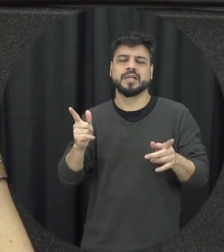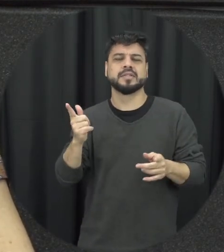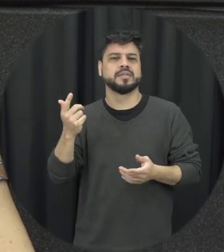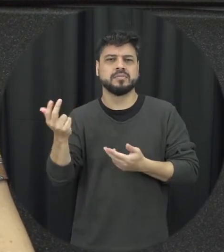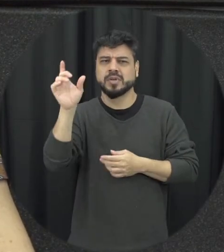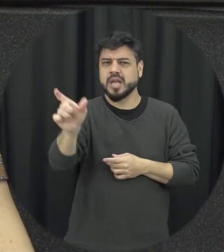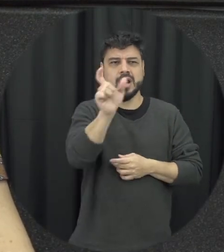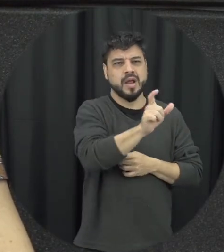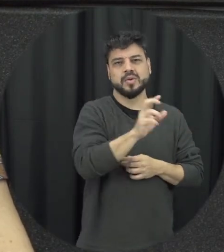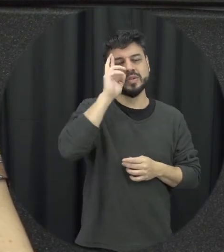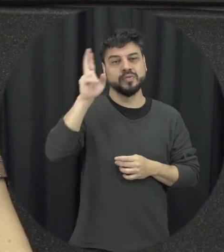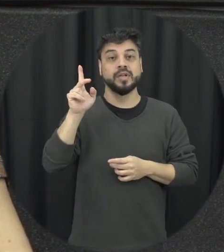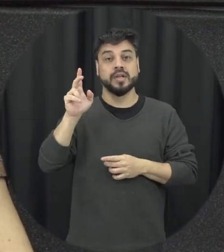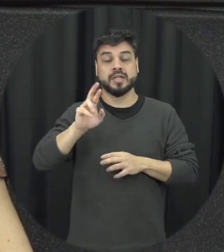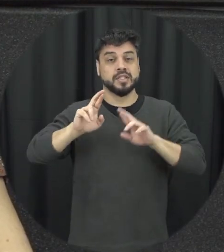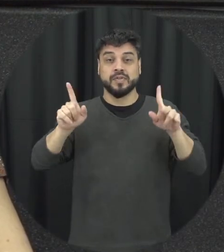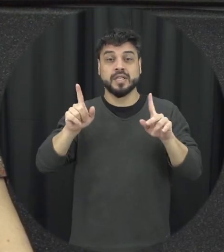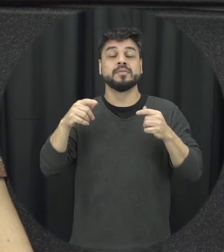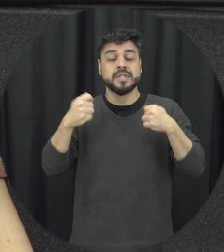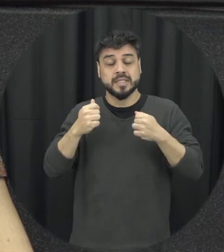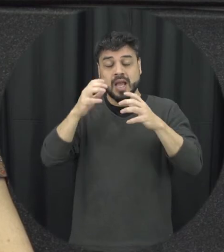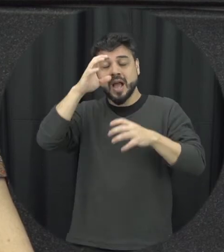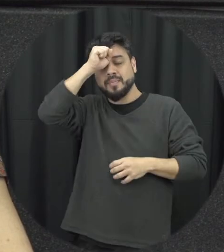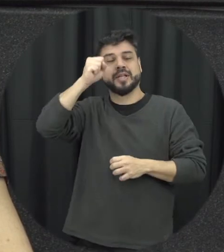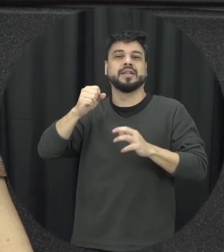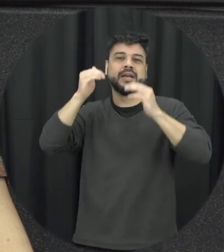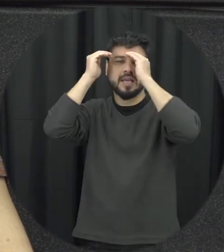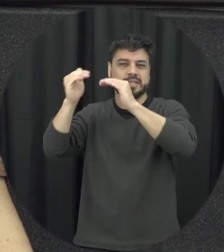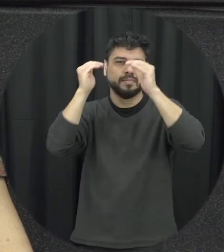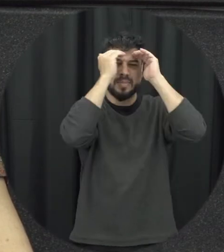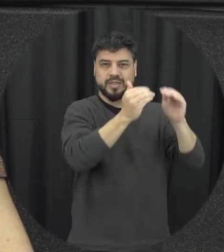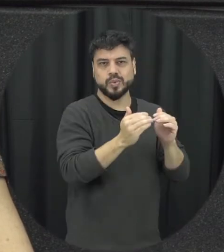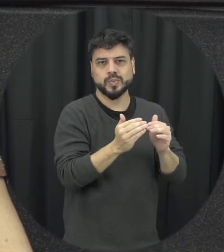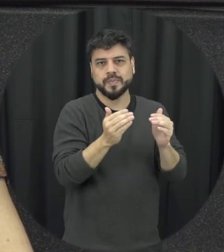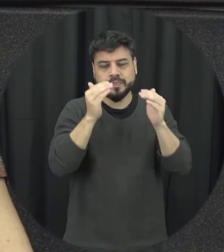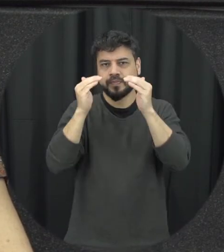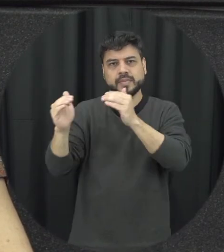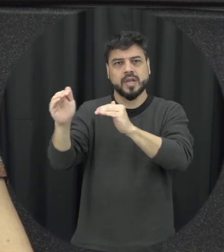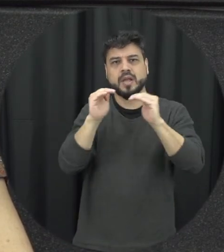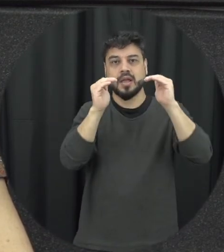parte e aprender a respeitar essas diferenças é o principal para gente construir relações de namoro